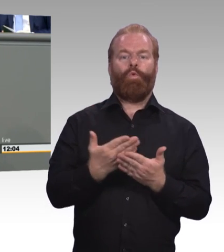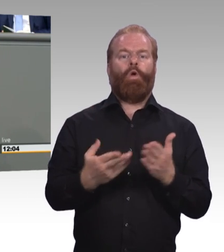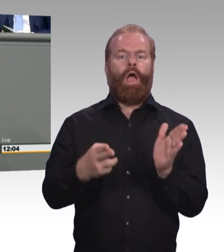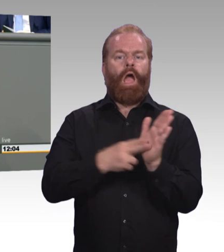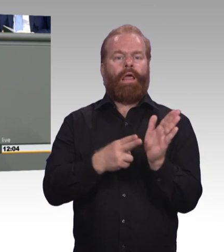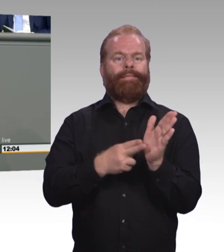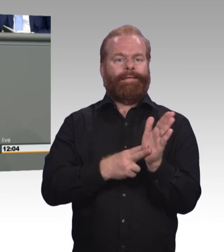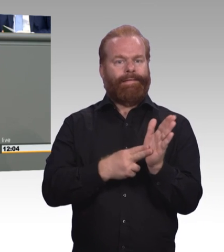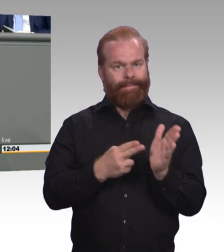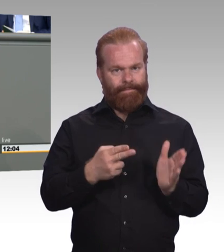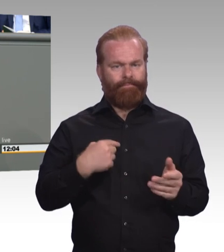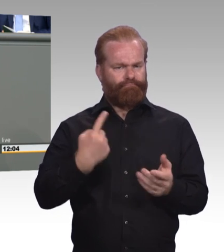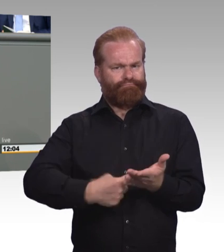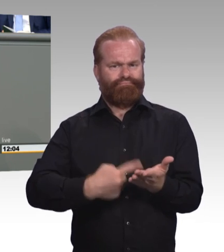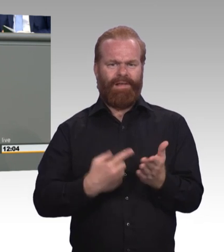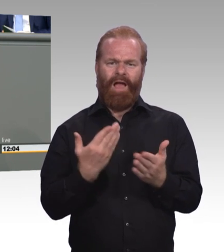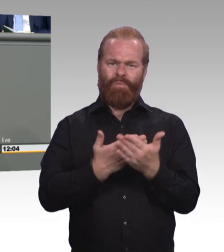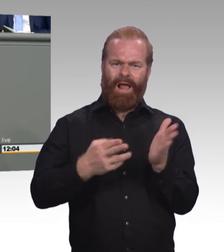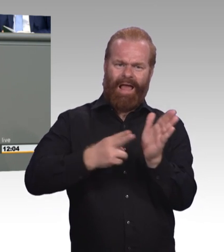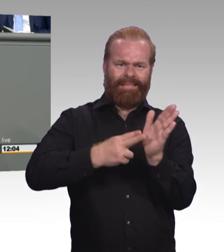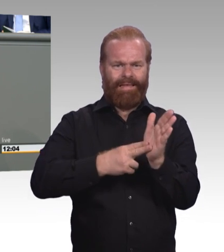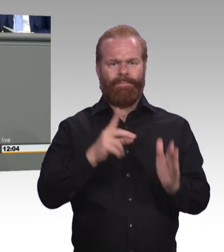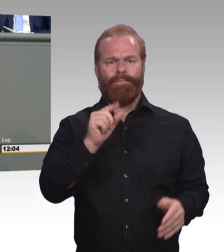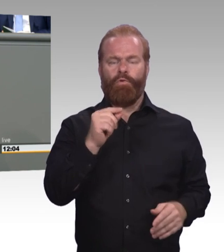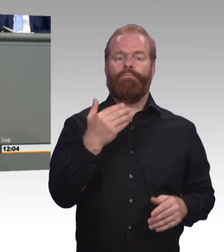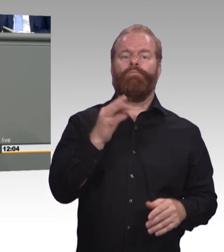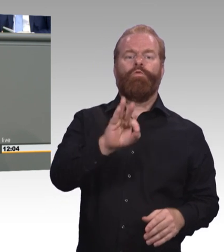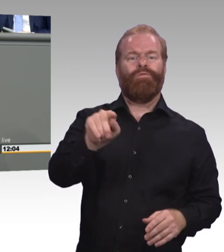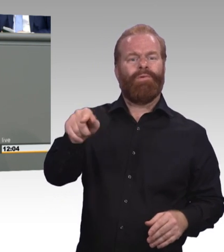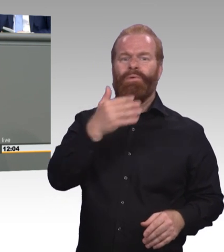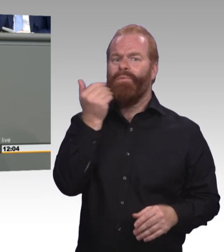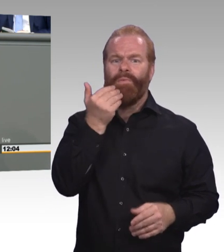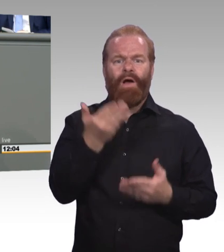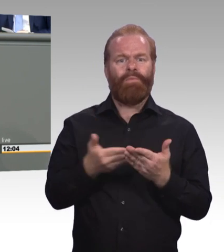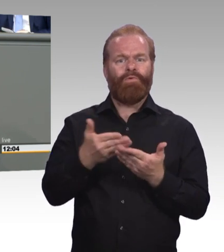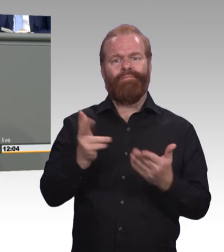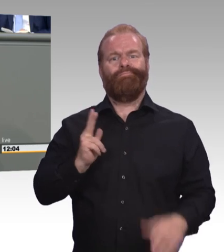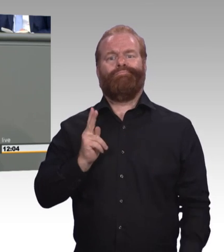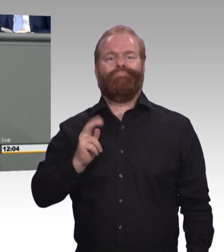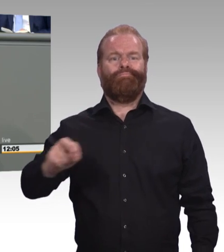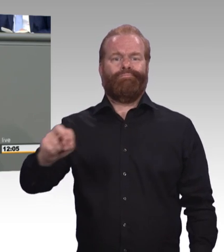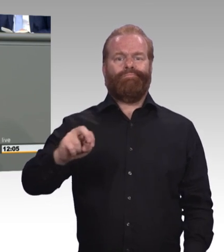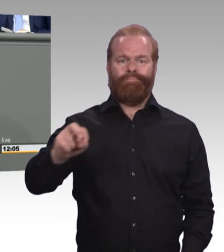(Beifall) Dann zum Thema Stärkung